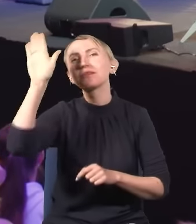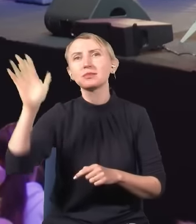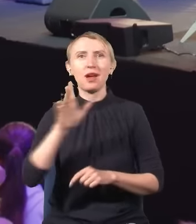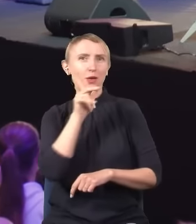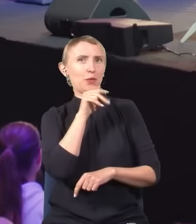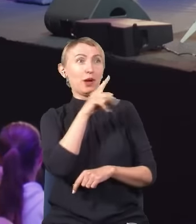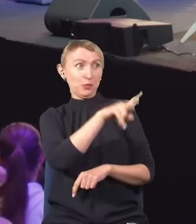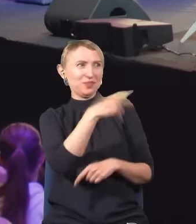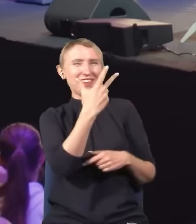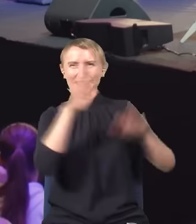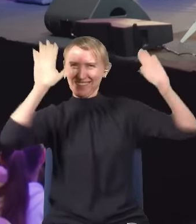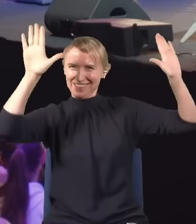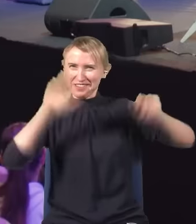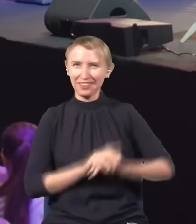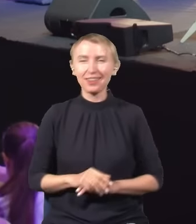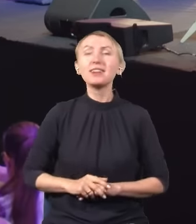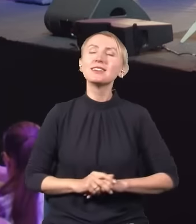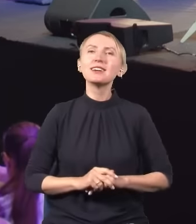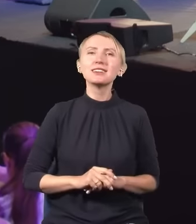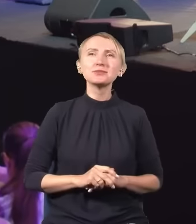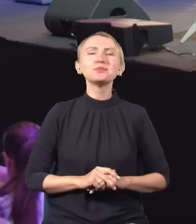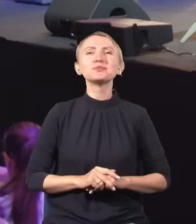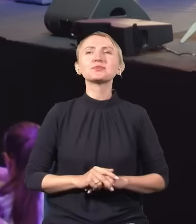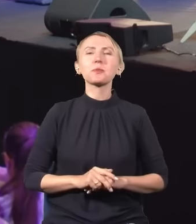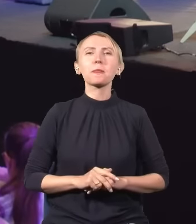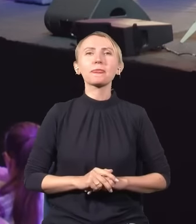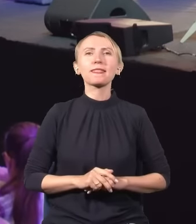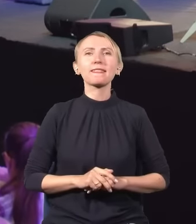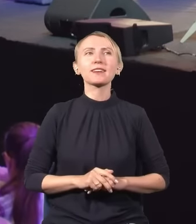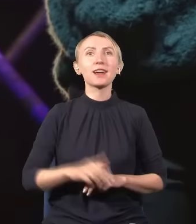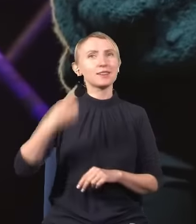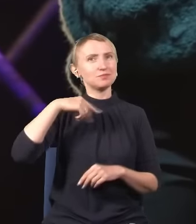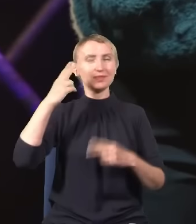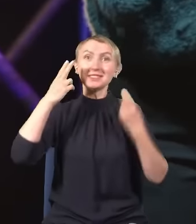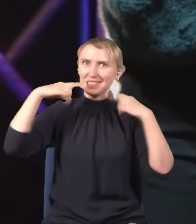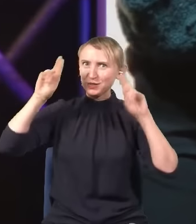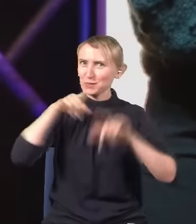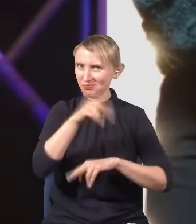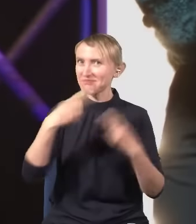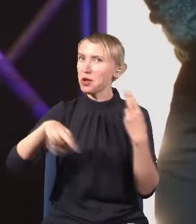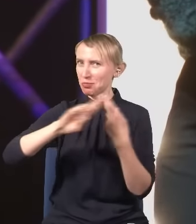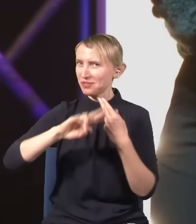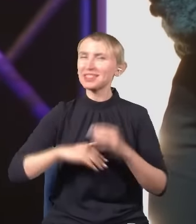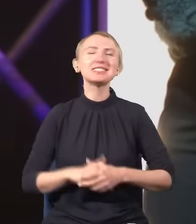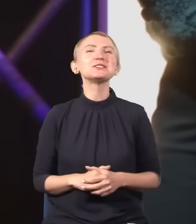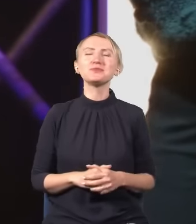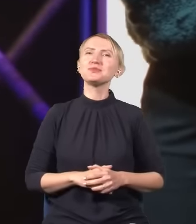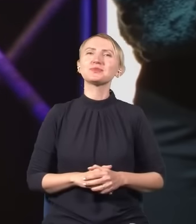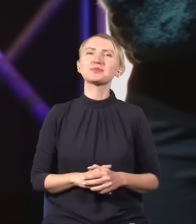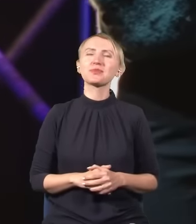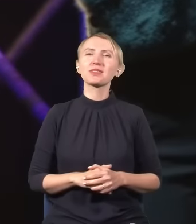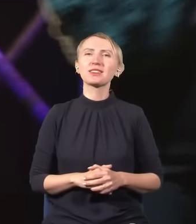Tutaj nawet dwie piątki. -Wow! (śmiech) Jesteśmy nieco zaskoczeni wynikami tego plebiscytu szybkiego.